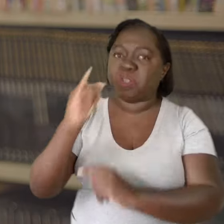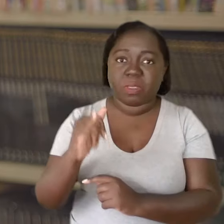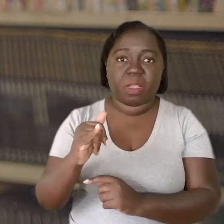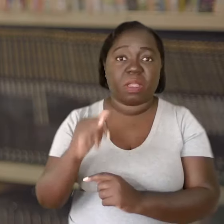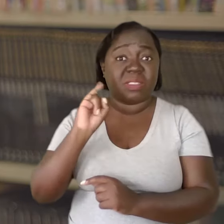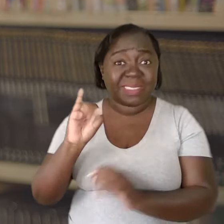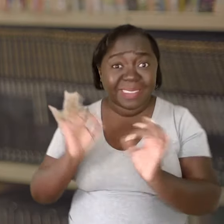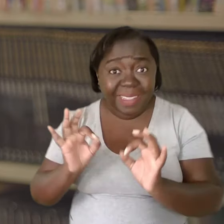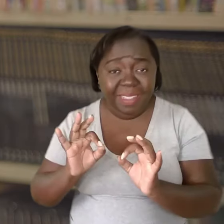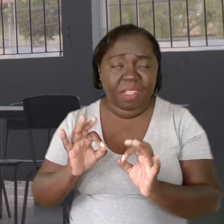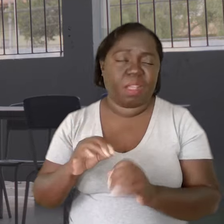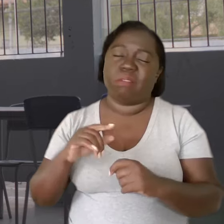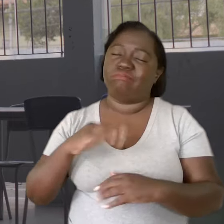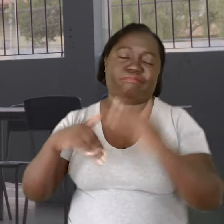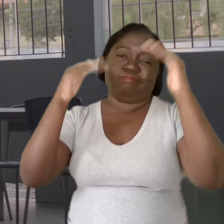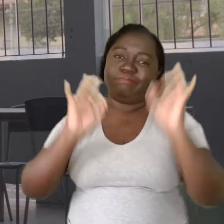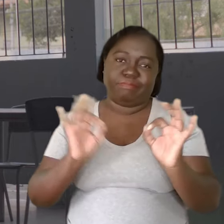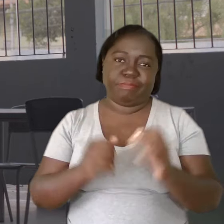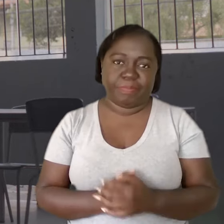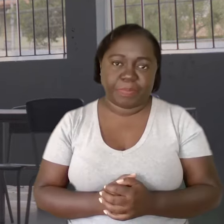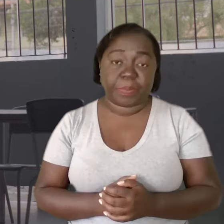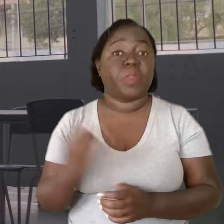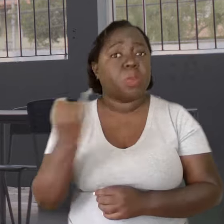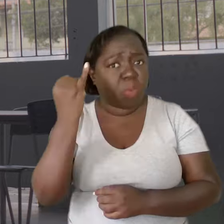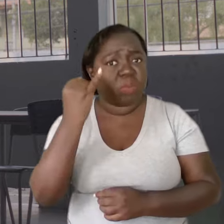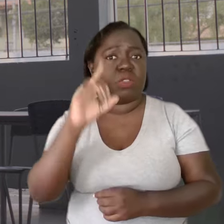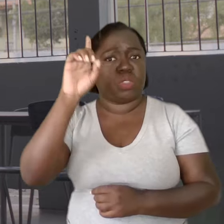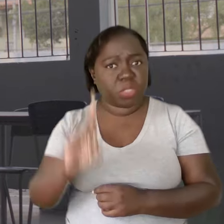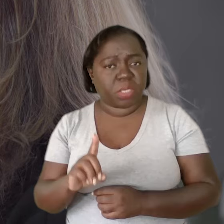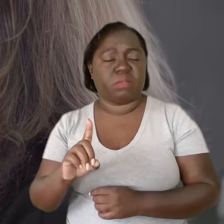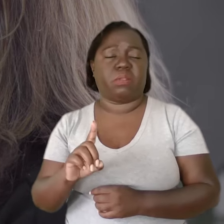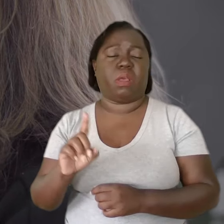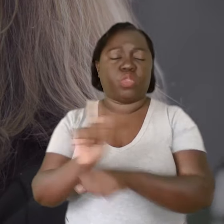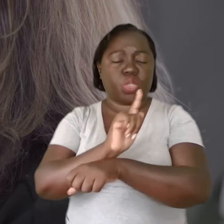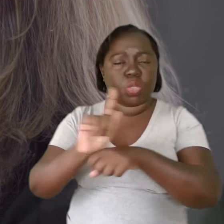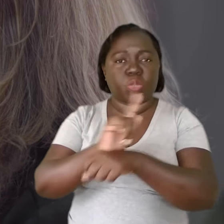nada funcionaria. É bastante importante que o gestor tenha acesso